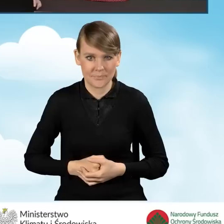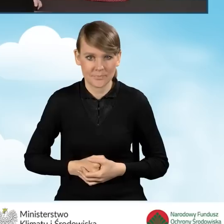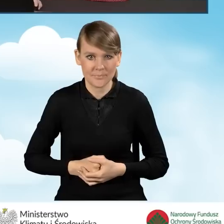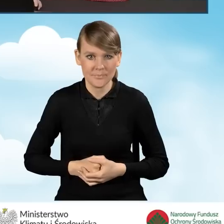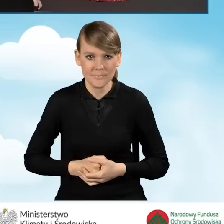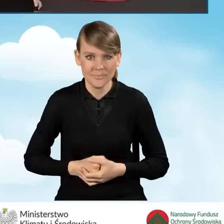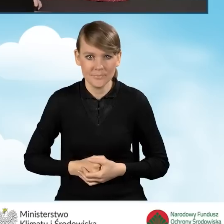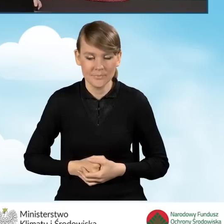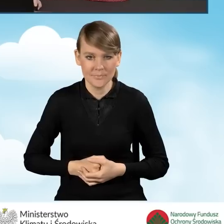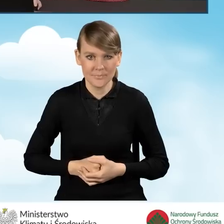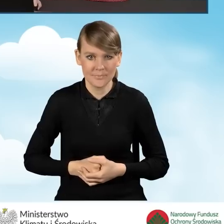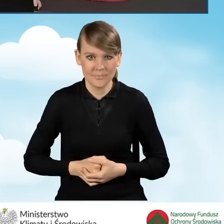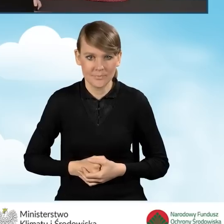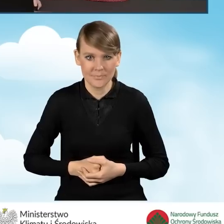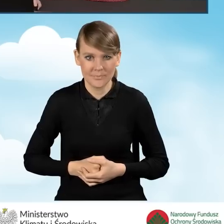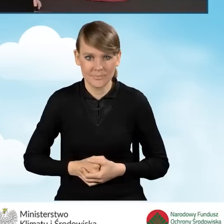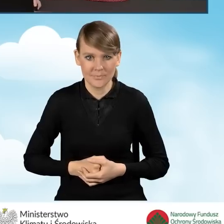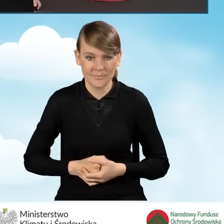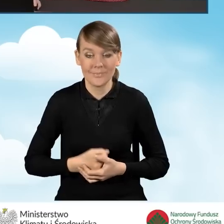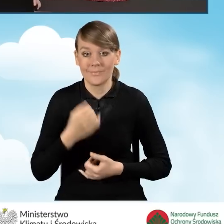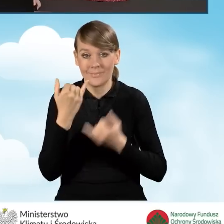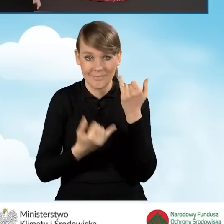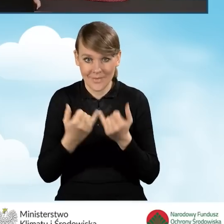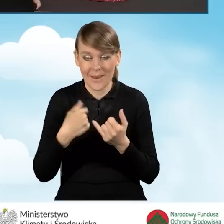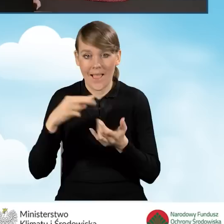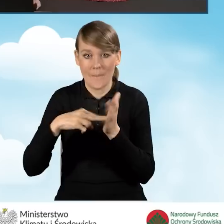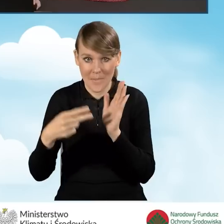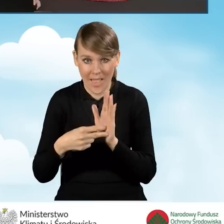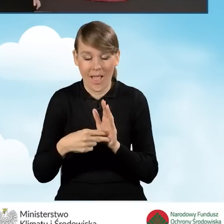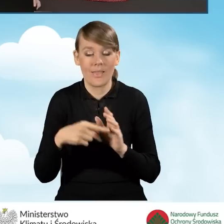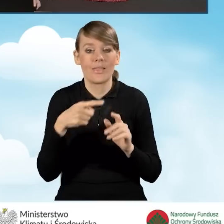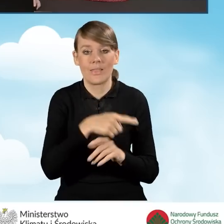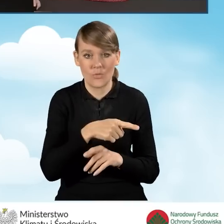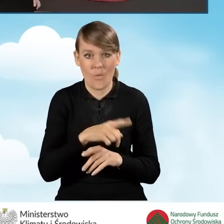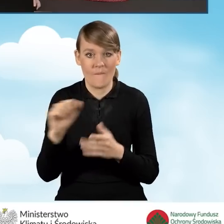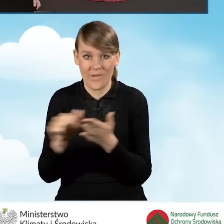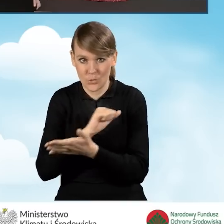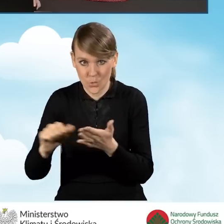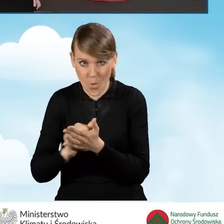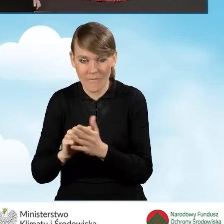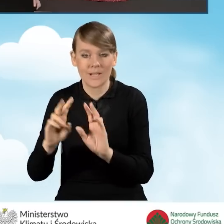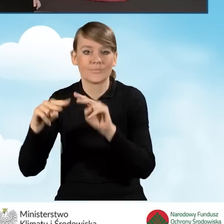W sytuacji, kiedy taki wniosek będziemy drukować i przekazywać do punktu gminnego,